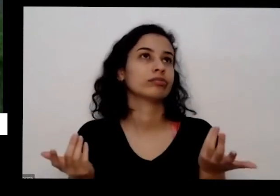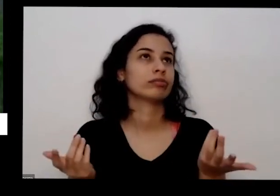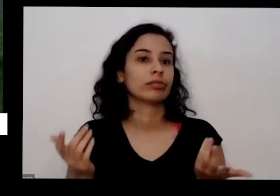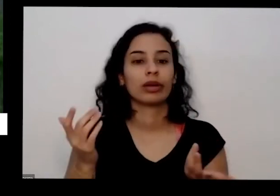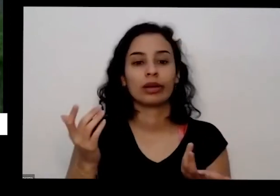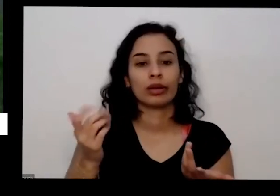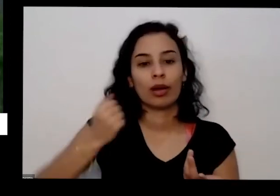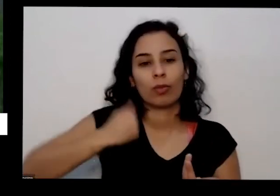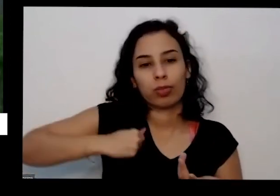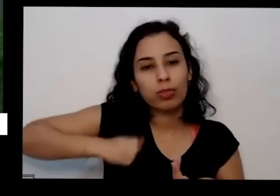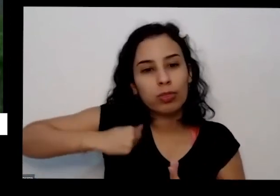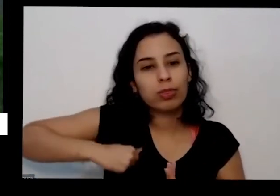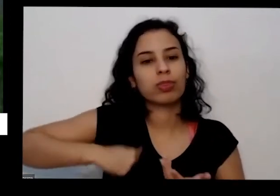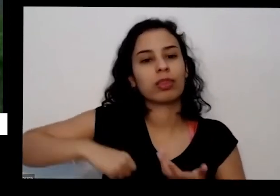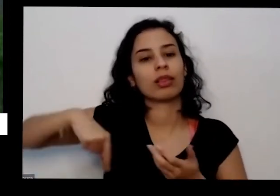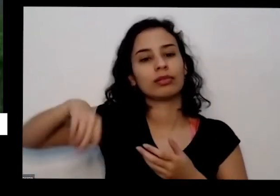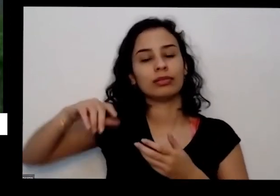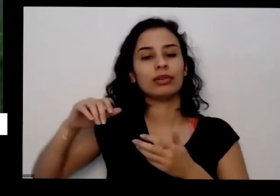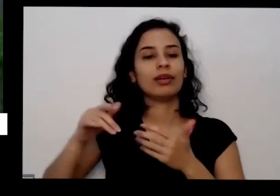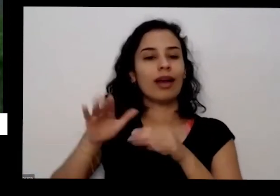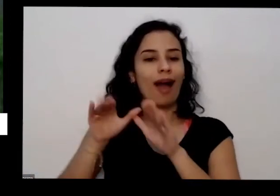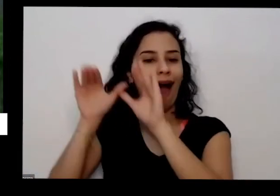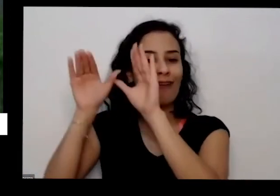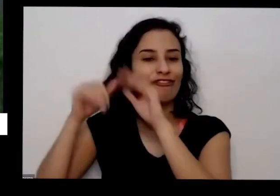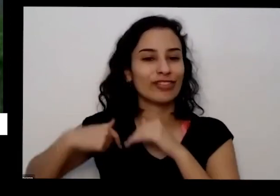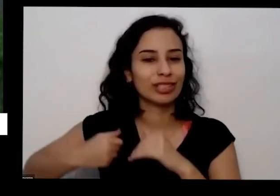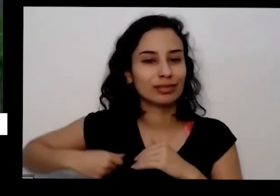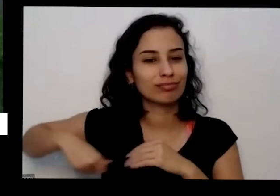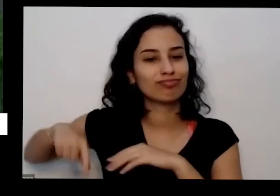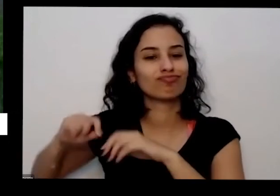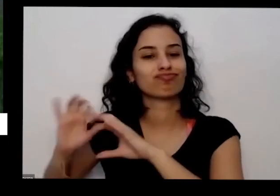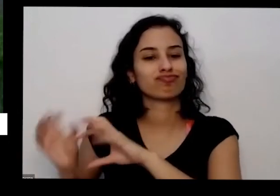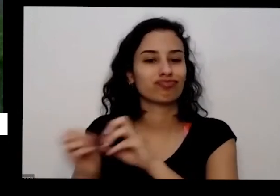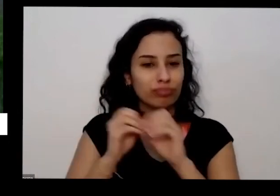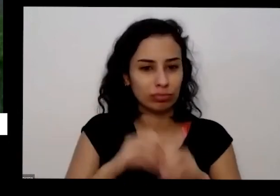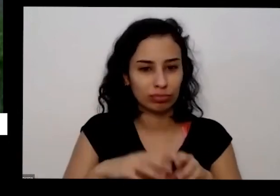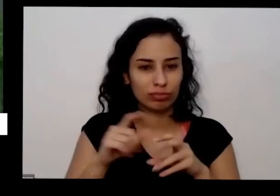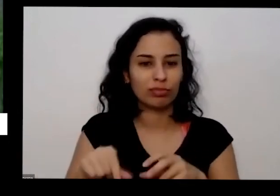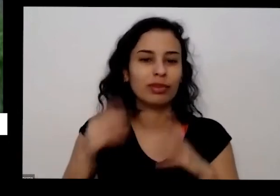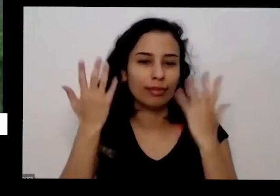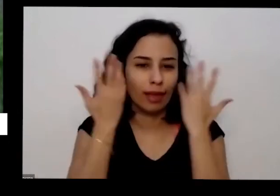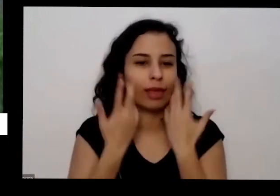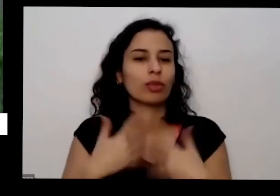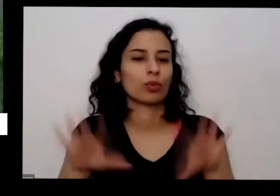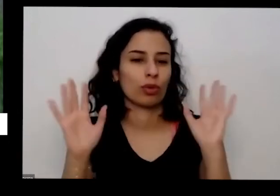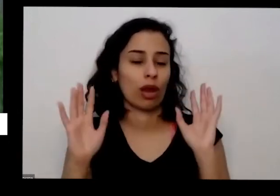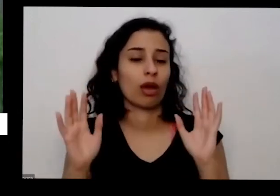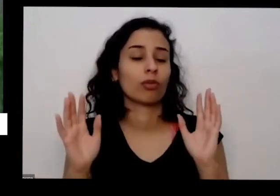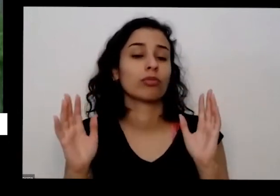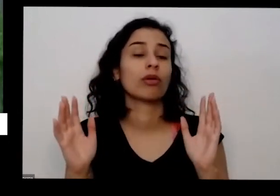eu mas eu utilizo muito nas hortas urbanas que eu faço eu utilizo ao invés de estercos